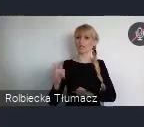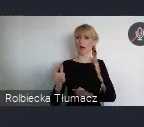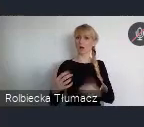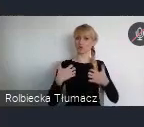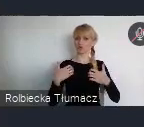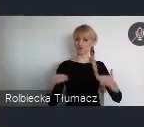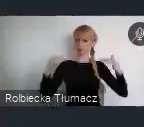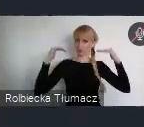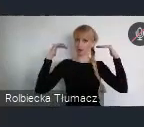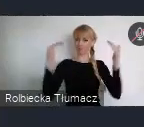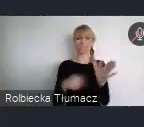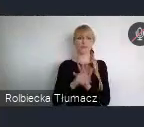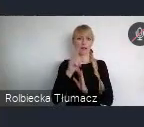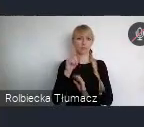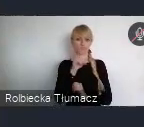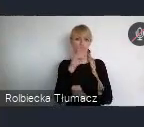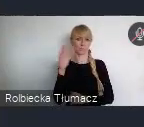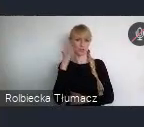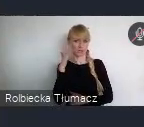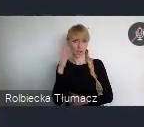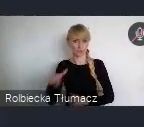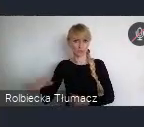Ponad też Karta Lipska zapewnia ramy realizacyjne